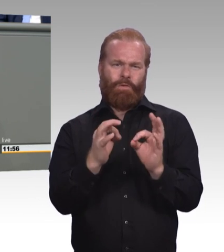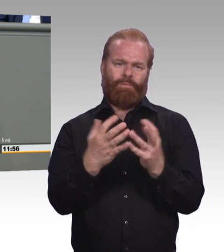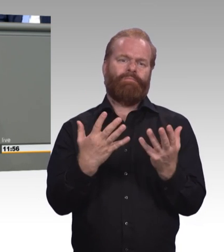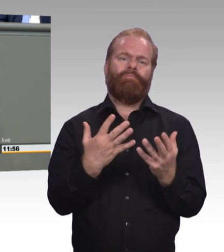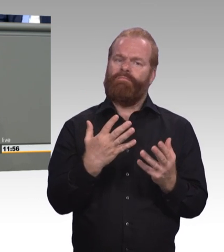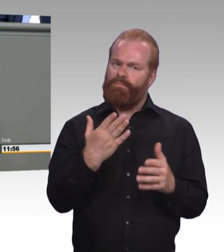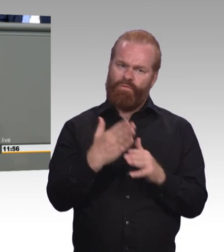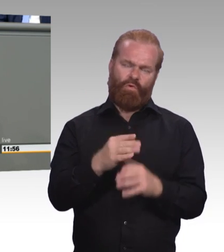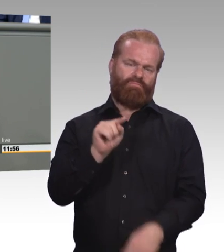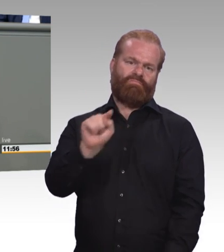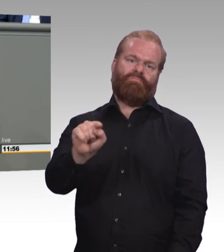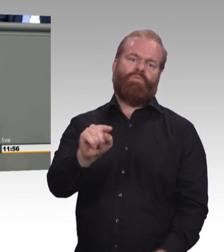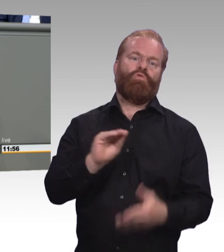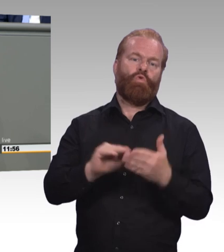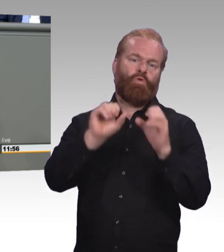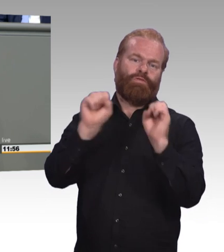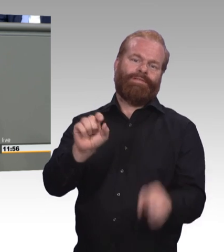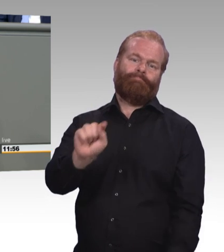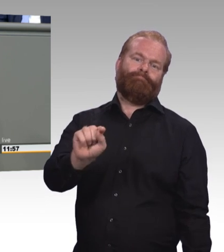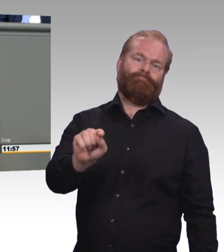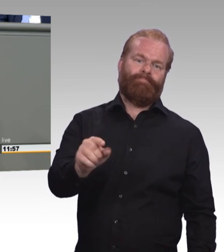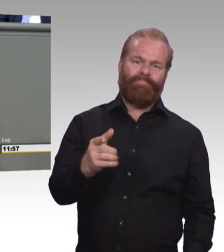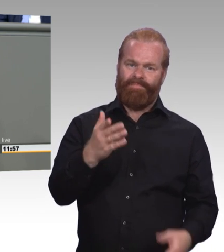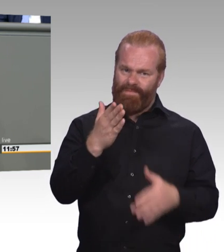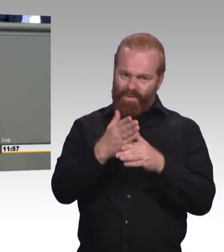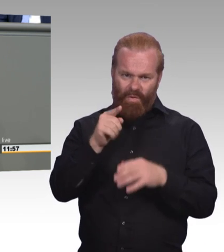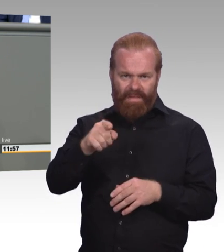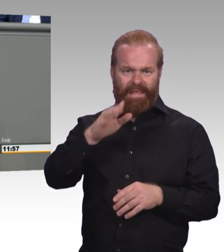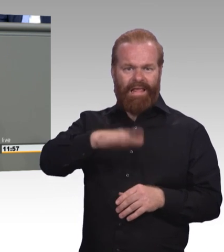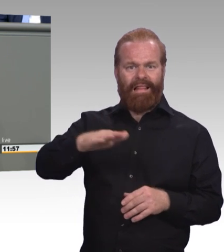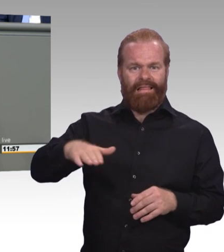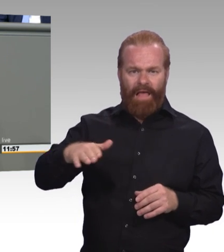ins Leben entlassen werden. Und einmal mehr sei gesagt, das gegliederte Schulsystem wirkt